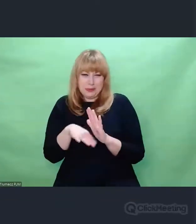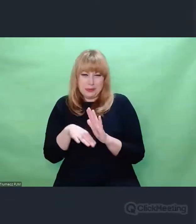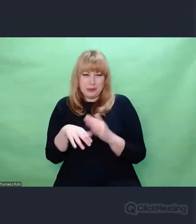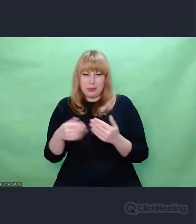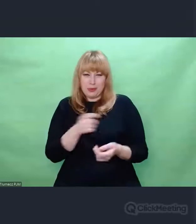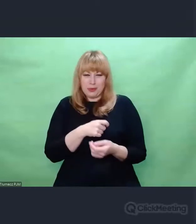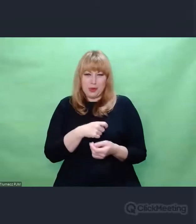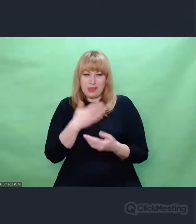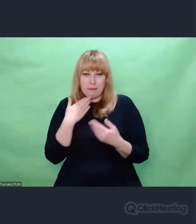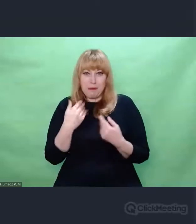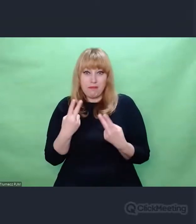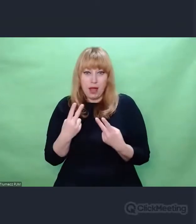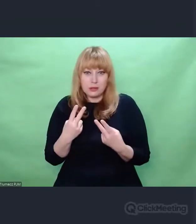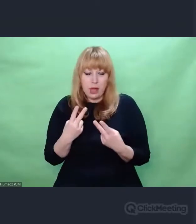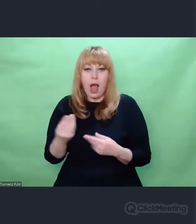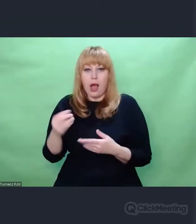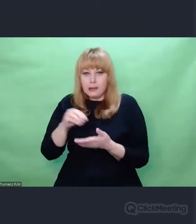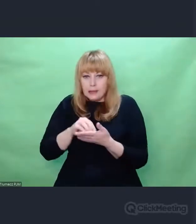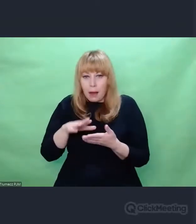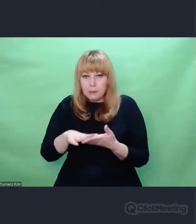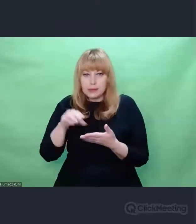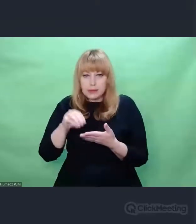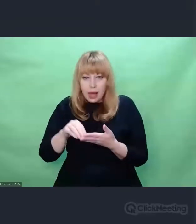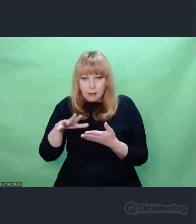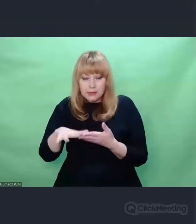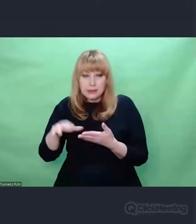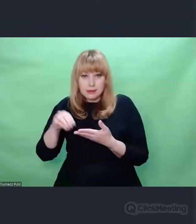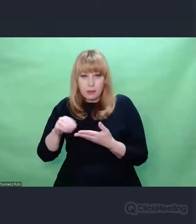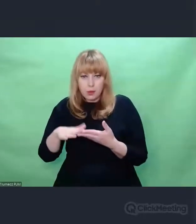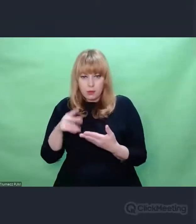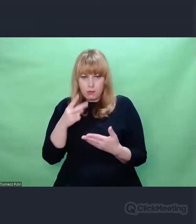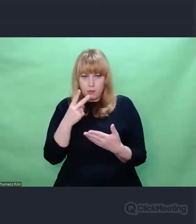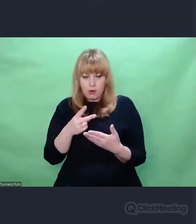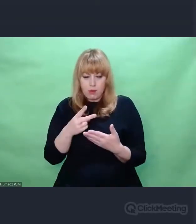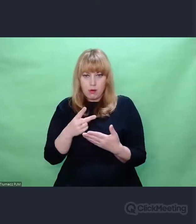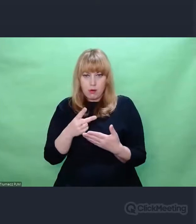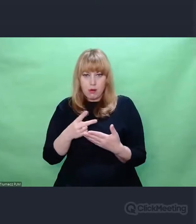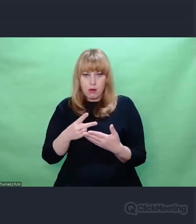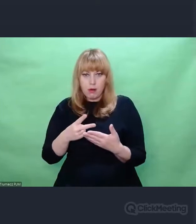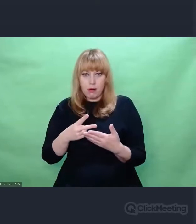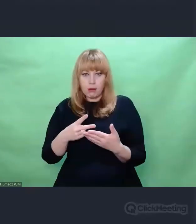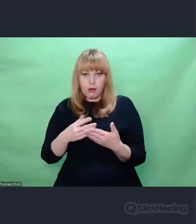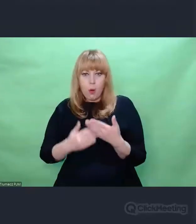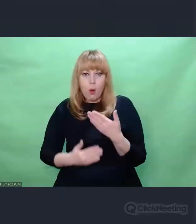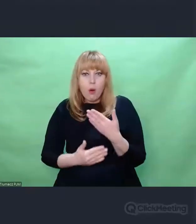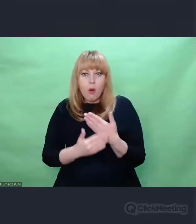W ich spojrzeniu była uważność, o której pisze Didi-Huberman,